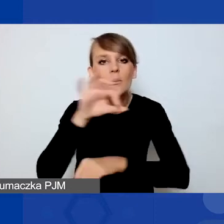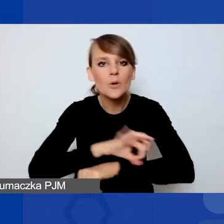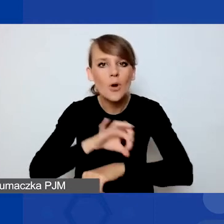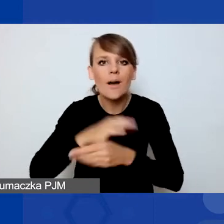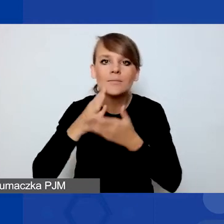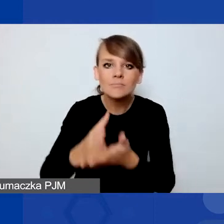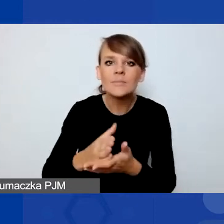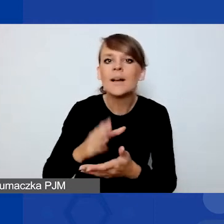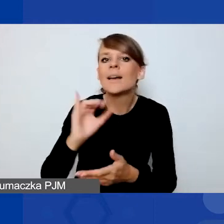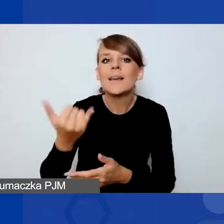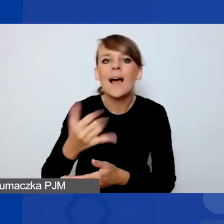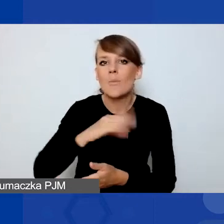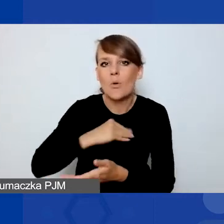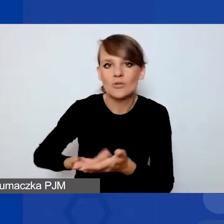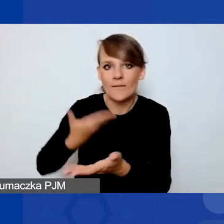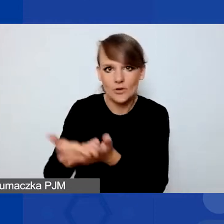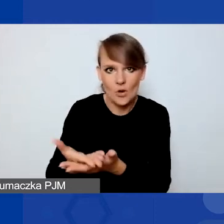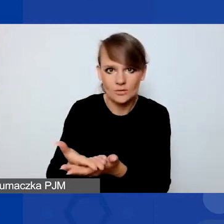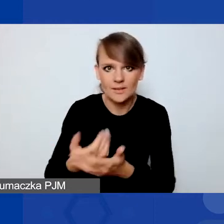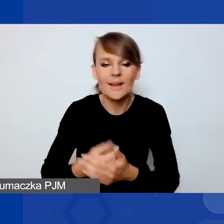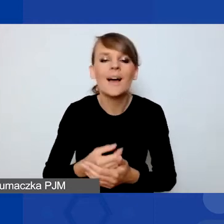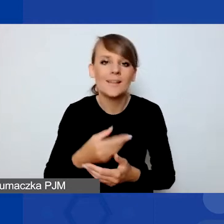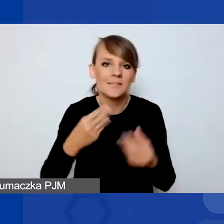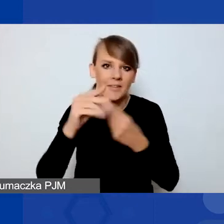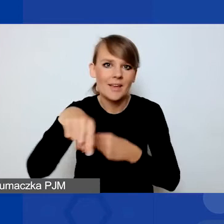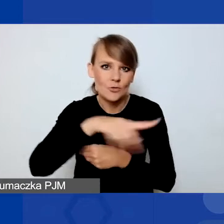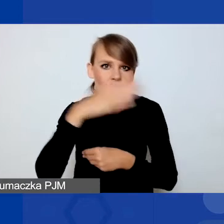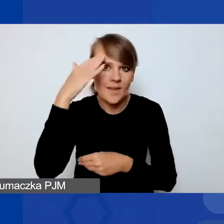Jak większość z państwa pewnie wie, w tym programie są konkursy tematyczne.